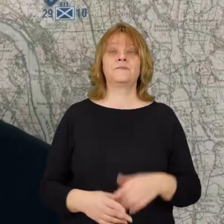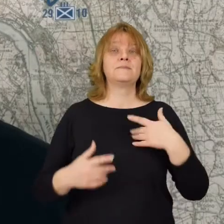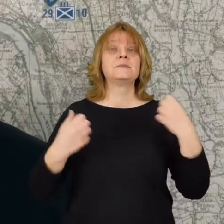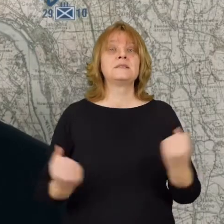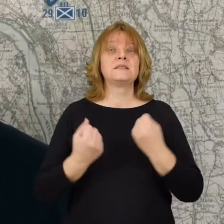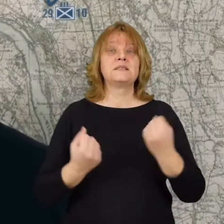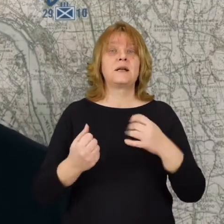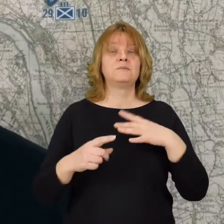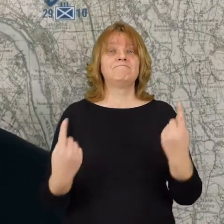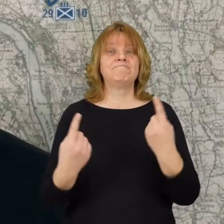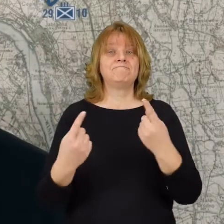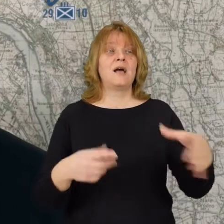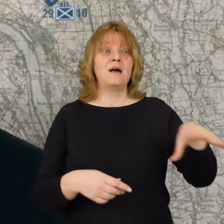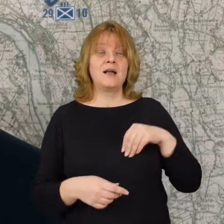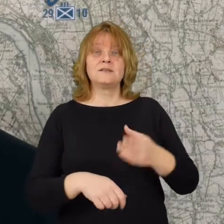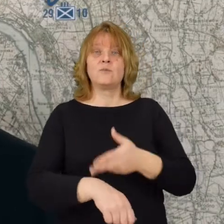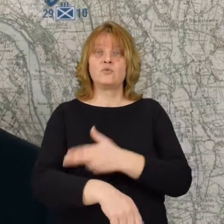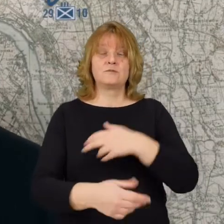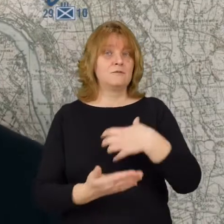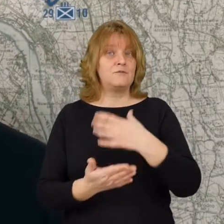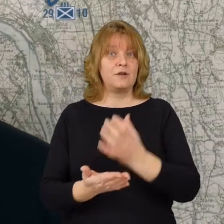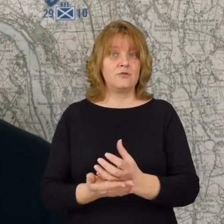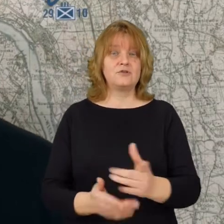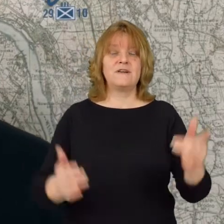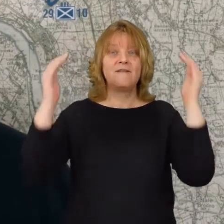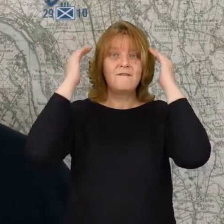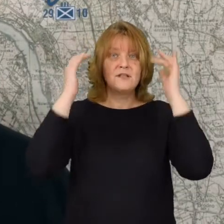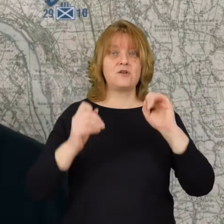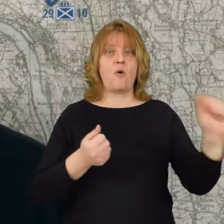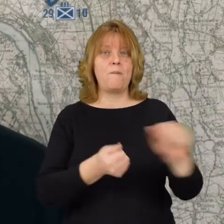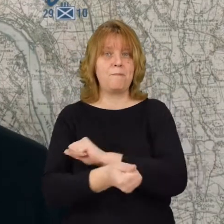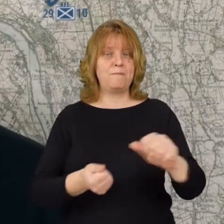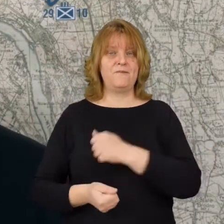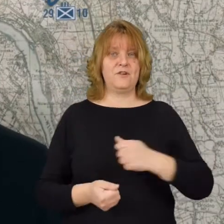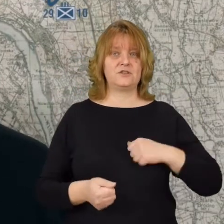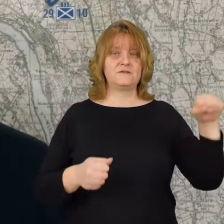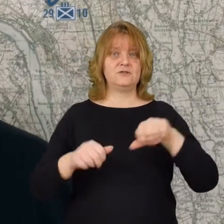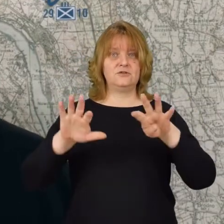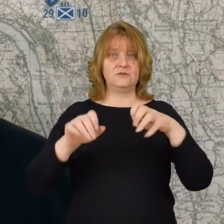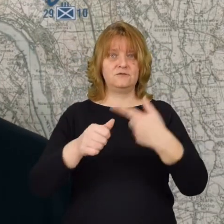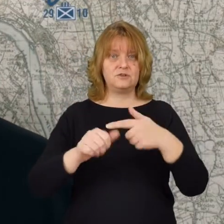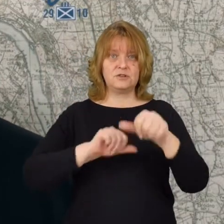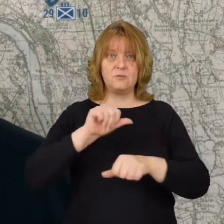Staramy się również promować razem z Urzędem Wojewódzkim wiedzę o bitwie warszawskiej 1920 roku.